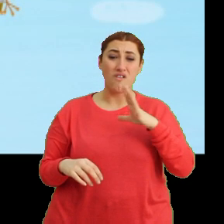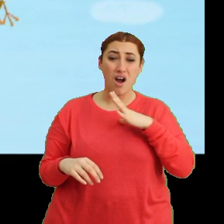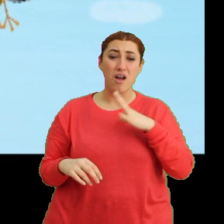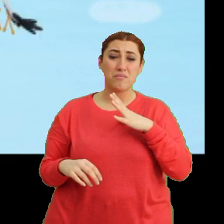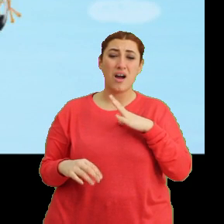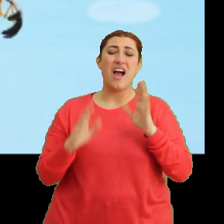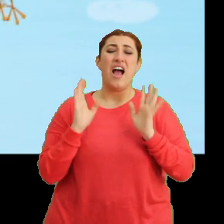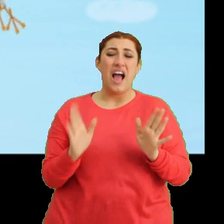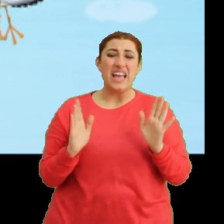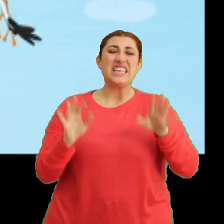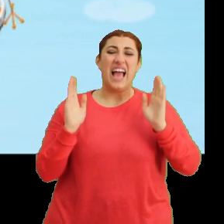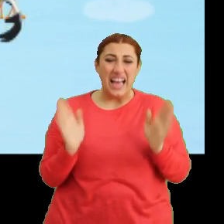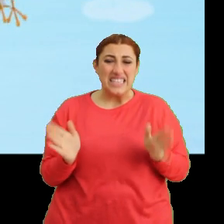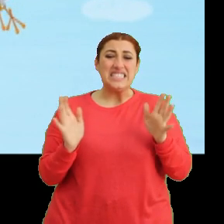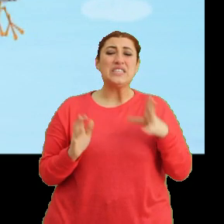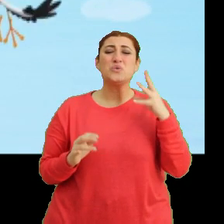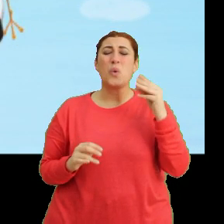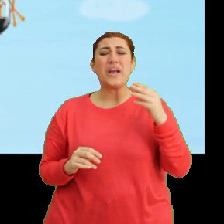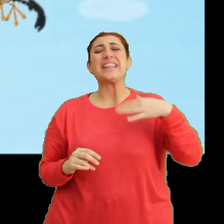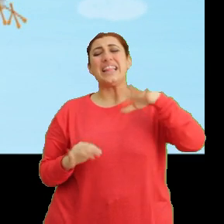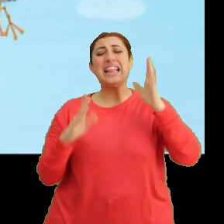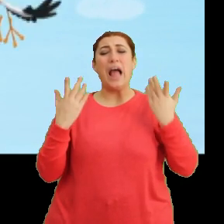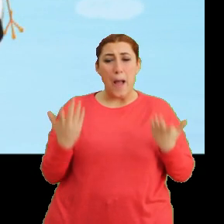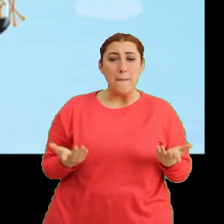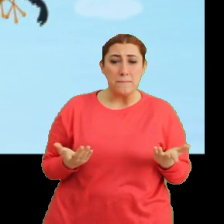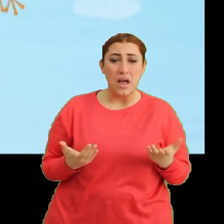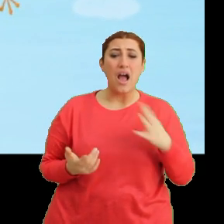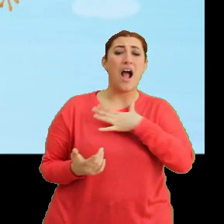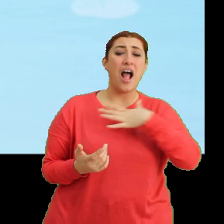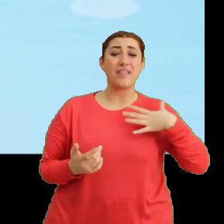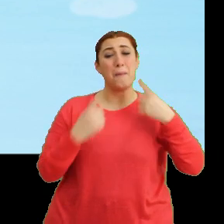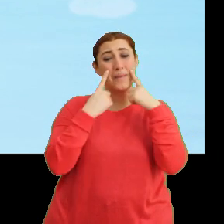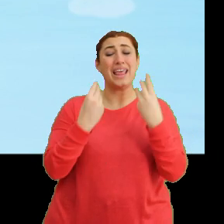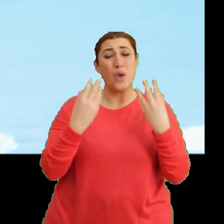(Bangu) Ah! Ay! Pek değil ama aa... ...annem baksa iyi olur.